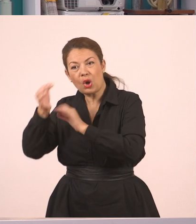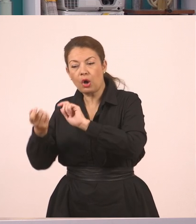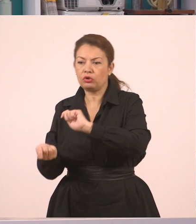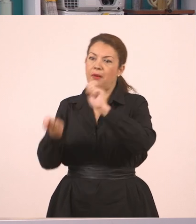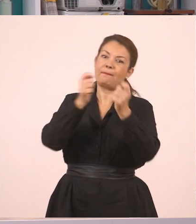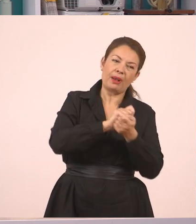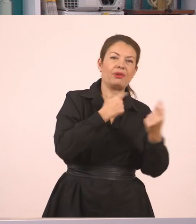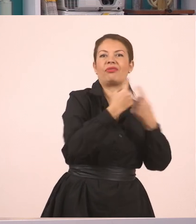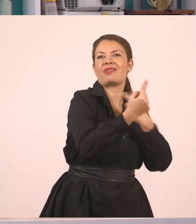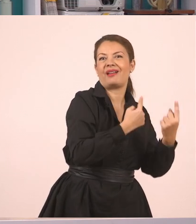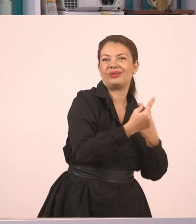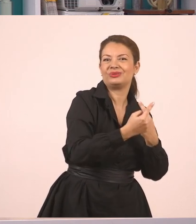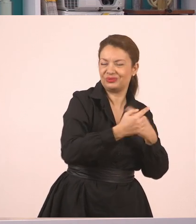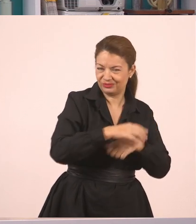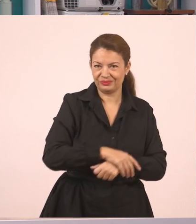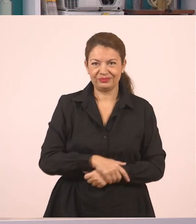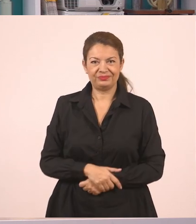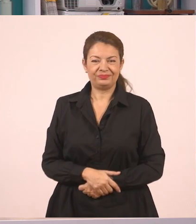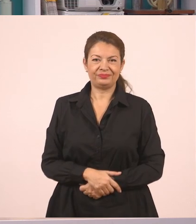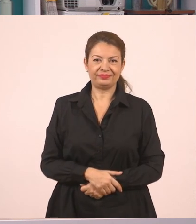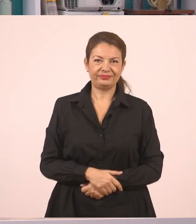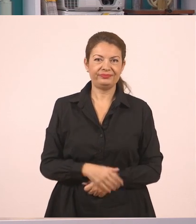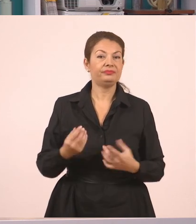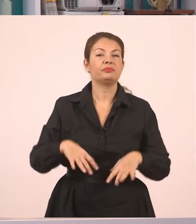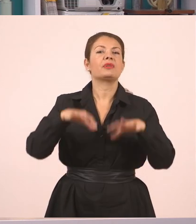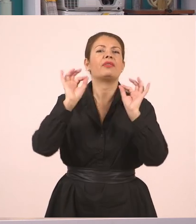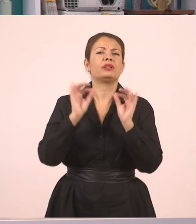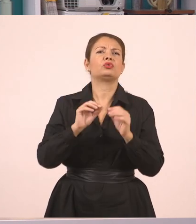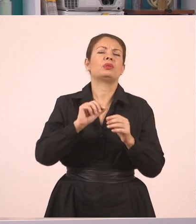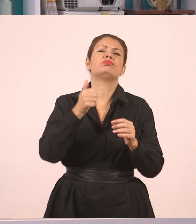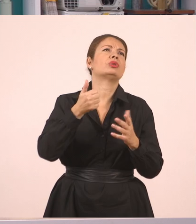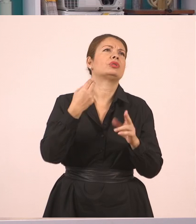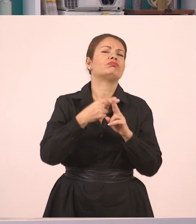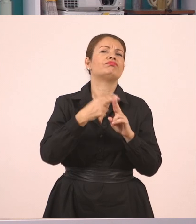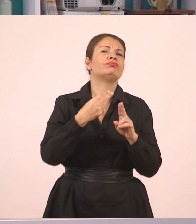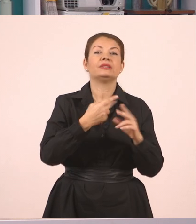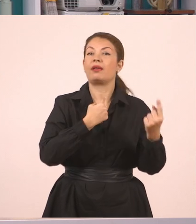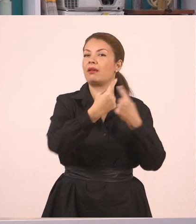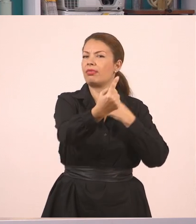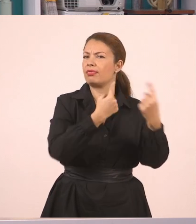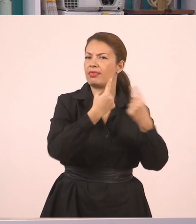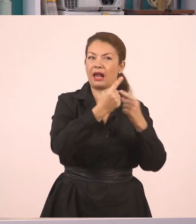Γράφουμε λοιπόν. Θα ξεκινήσουμε από τον ευθύ λόγο. Θα τον μετατρέψουμε σε πλάγιο.